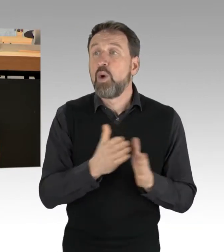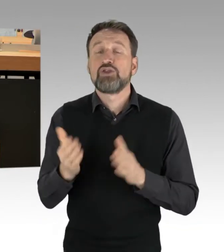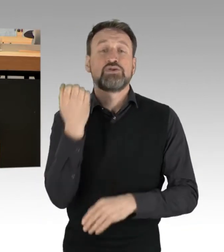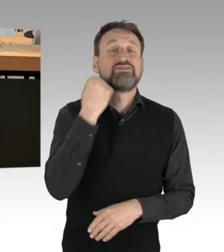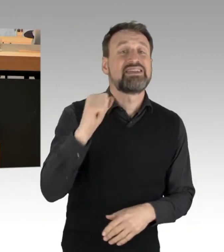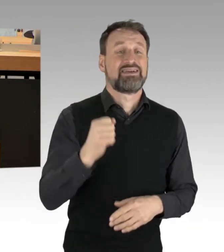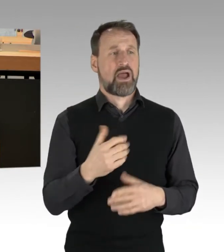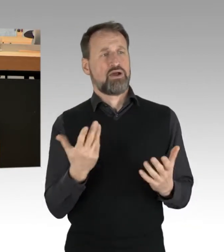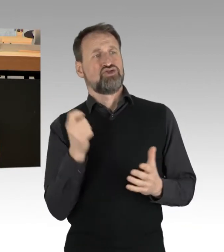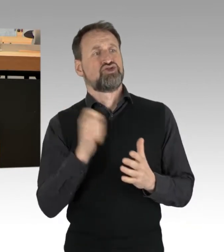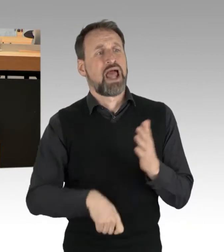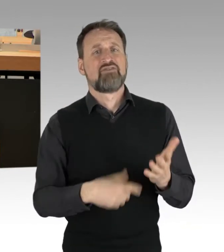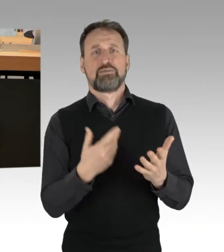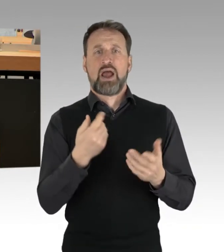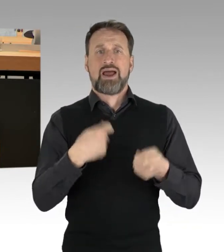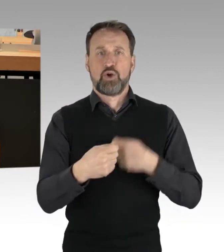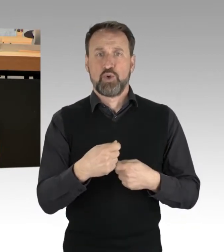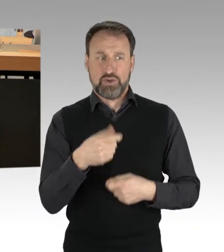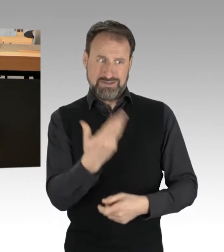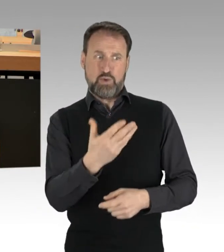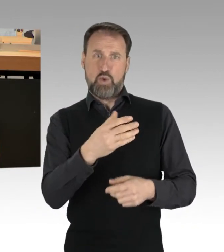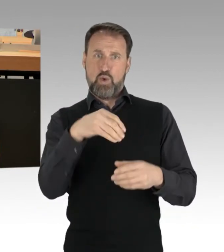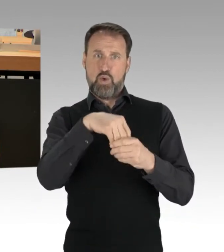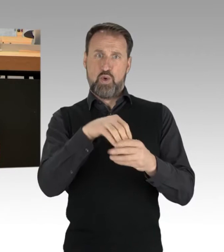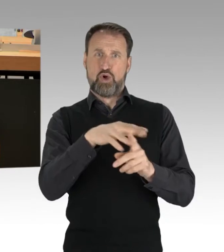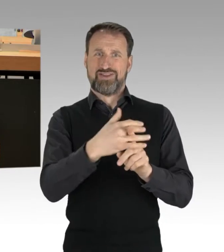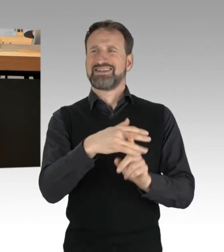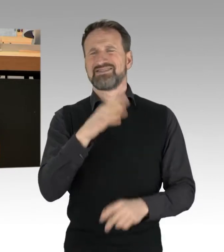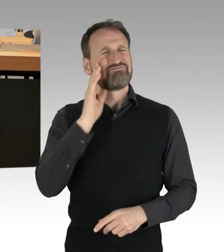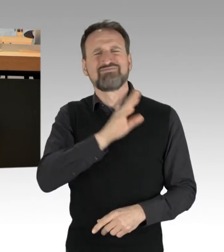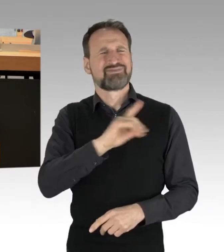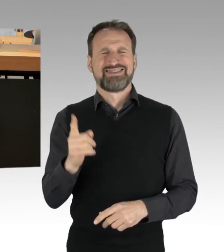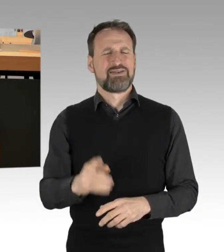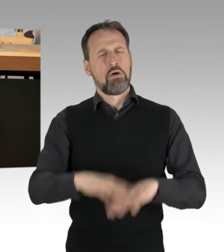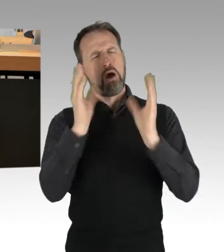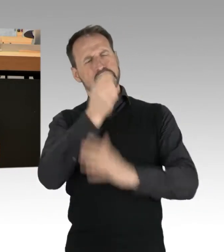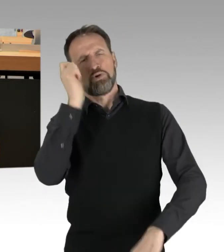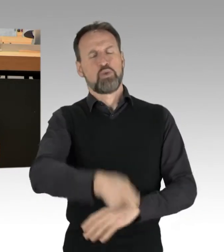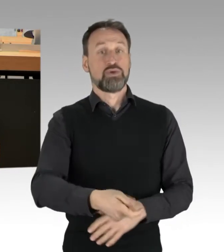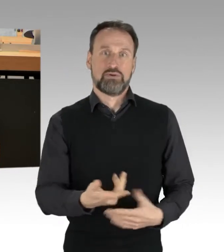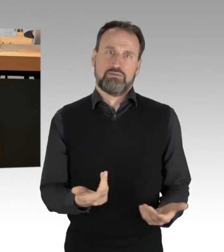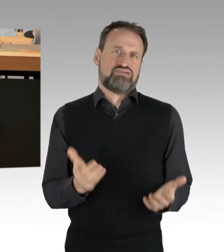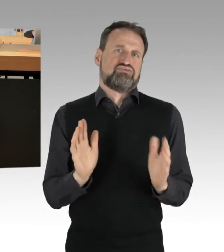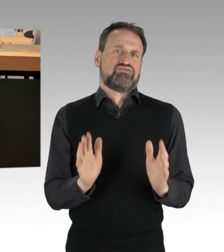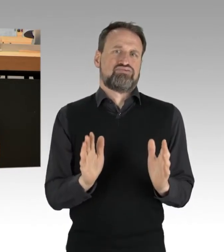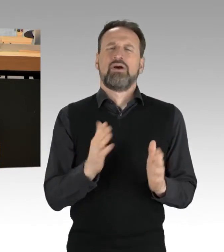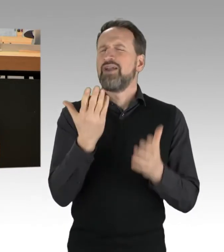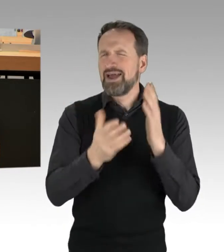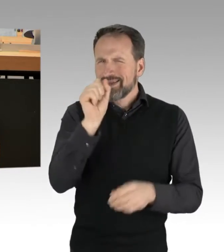sollte man nie absolut betrachten. Vielleicht verstehen Sie es auf diesem Wege. Kurz vor Weihnachten hat ein bayerischer Jesuiten-Priester